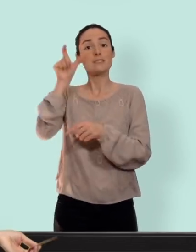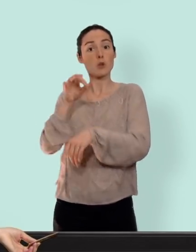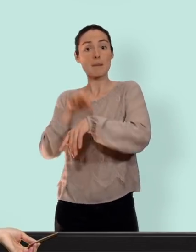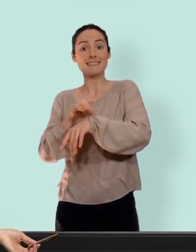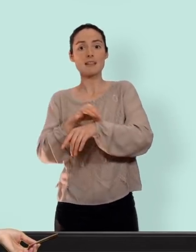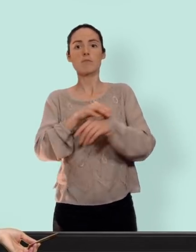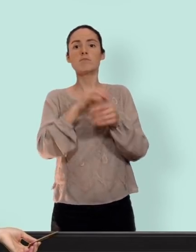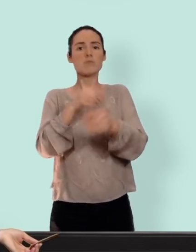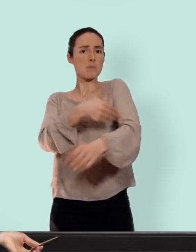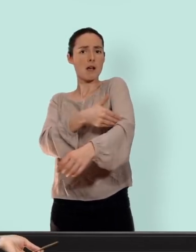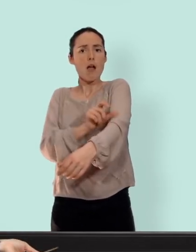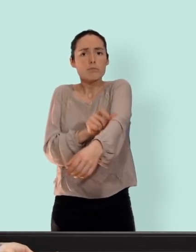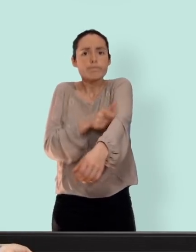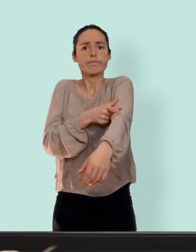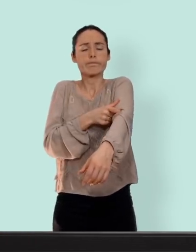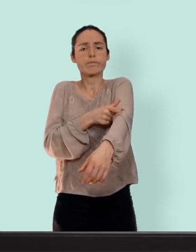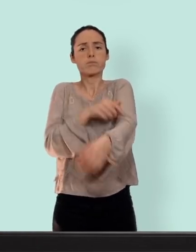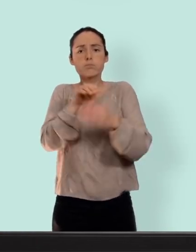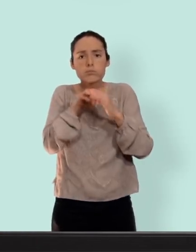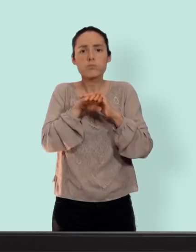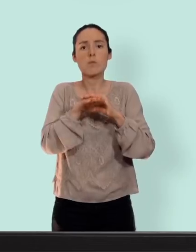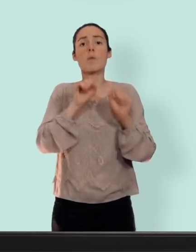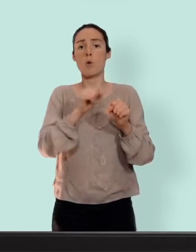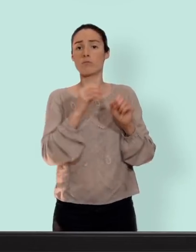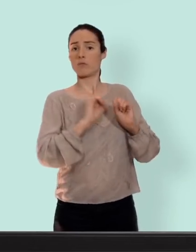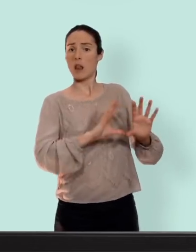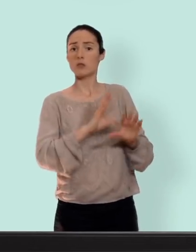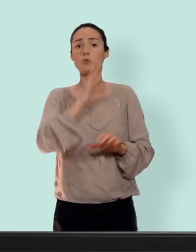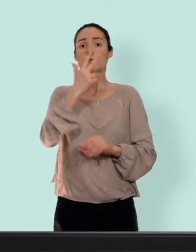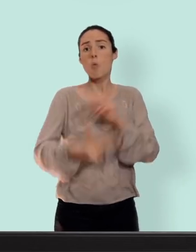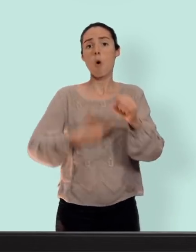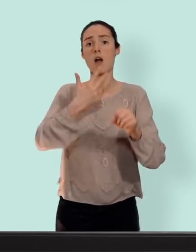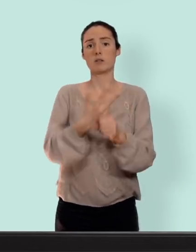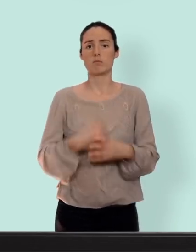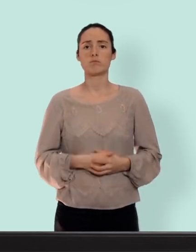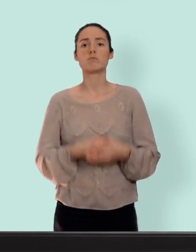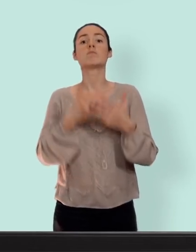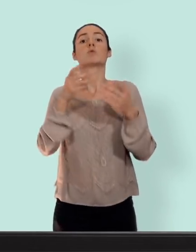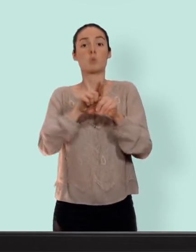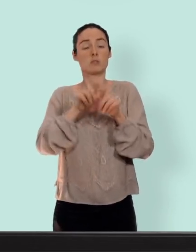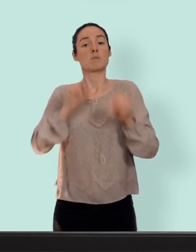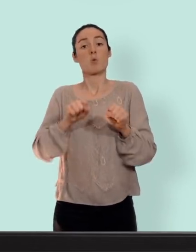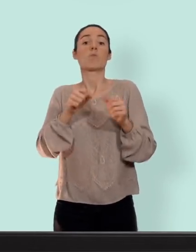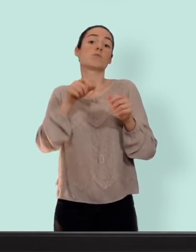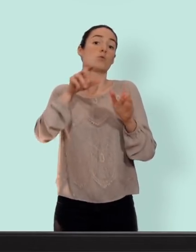dans le brand juste sous la peau il peut rester en place pendant trois ans et sinon on a des injections trimestriels c'est à dire tous les trois